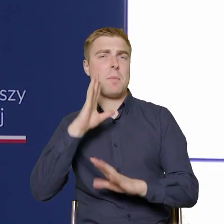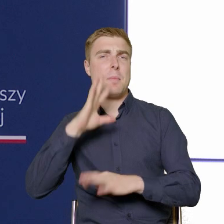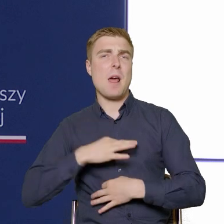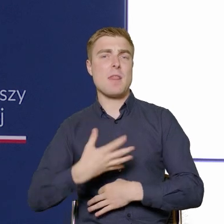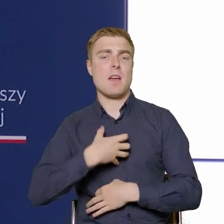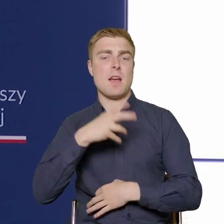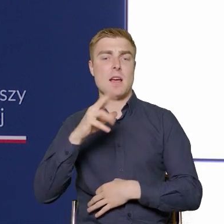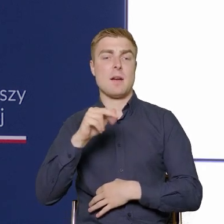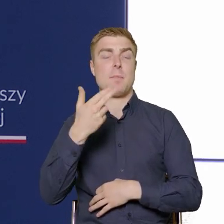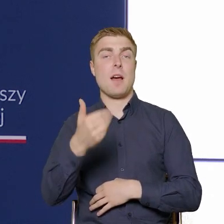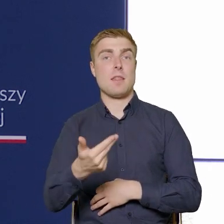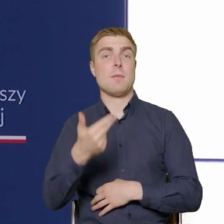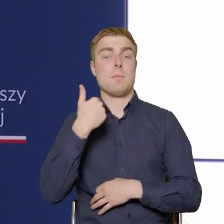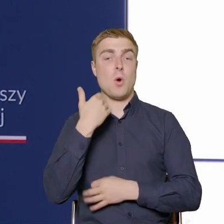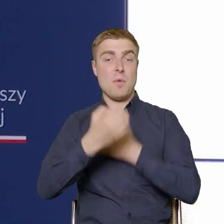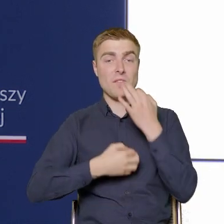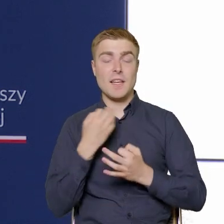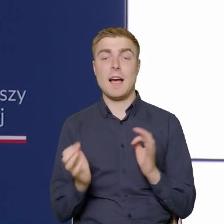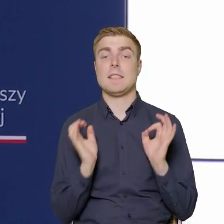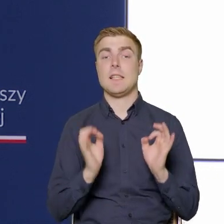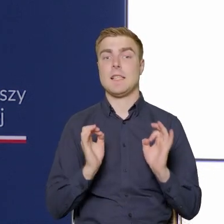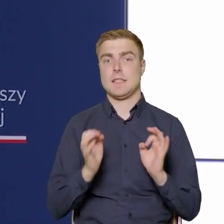Ja w takim razie będę starał się to doprecyzować.